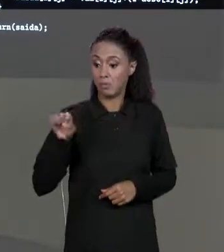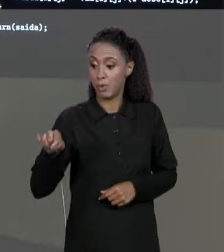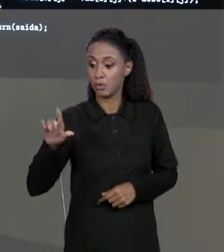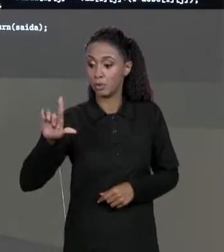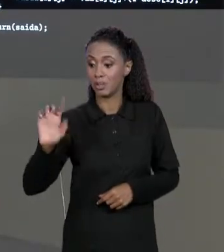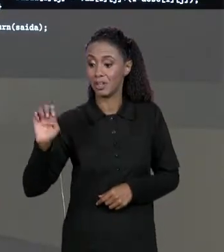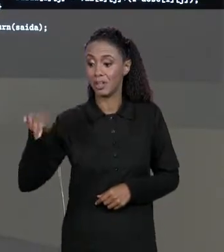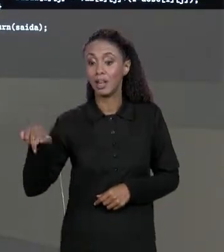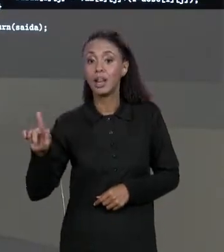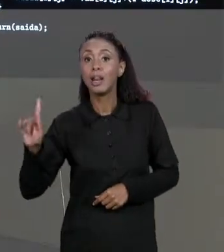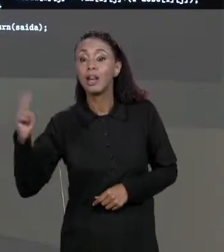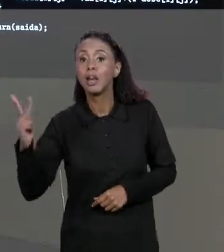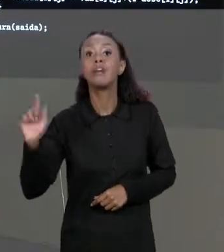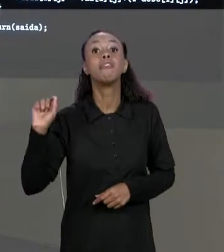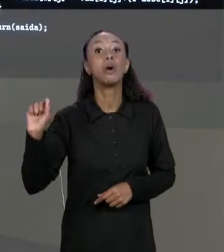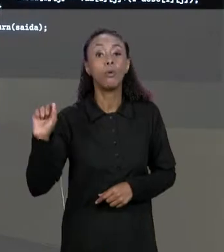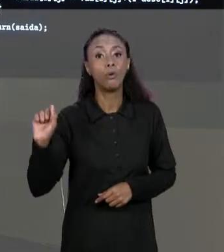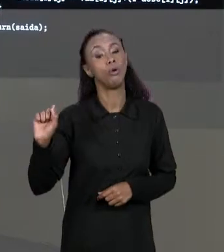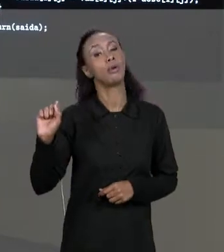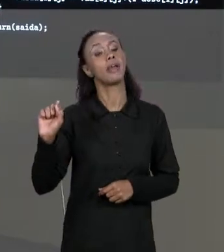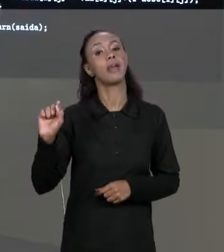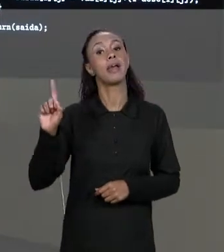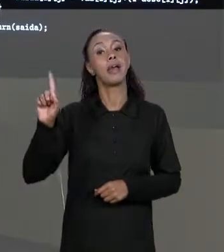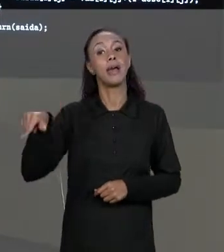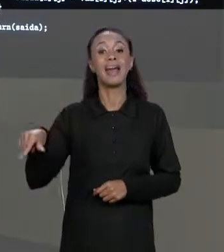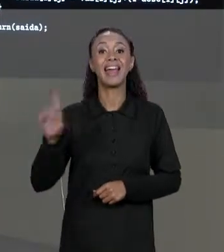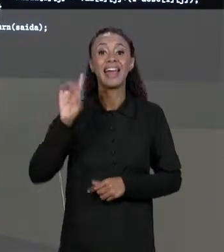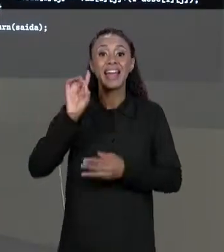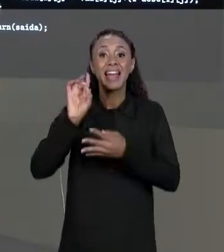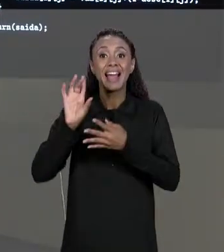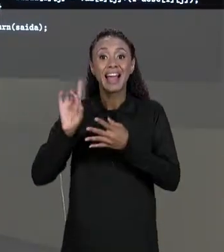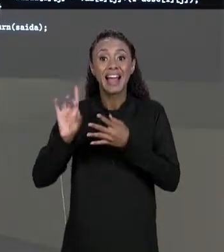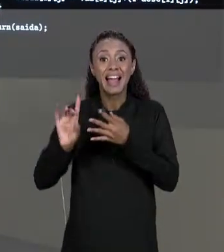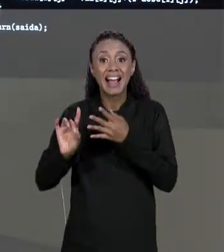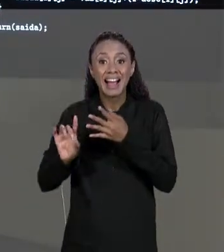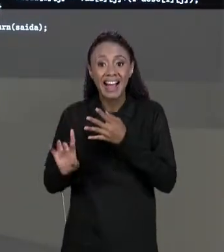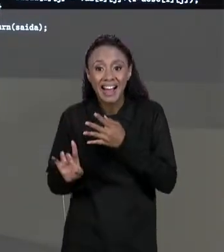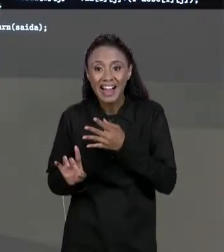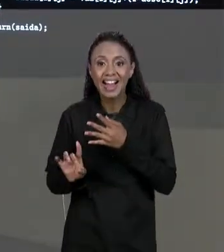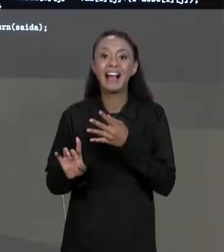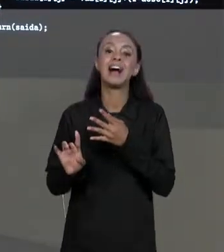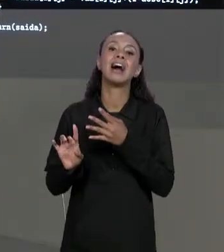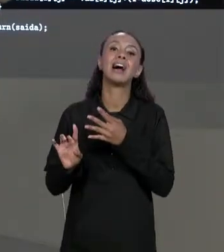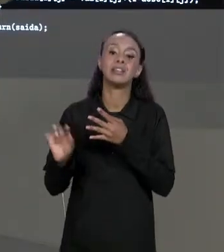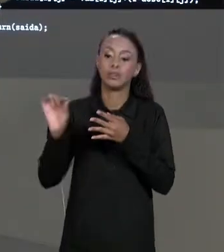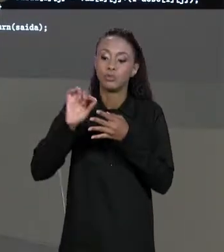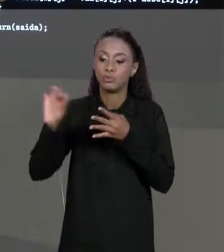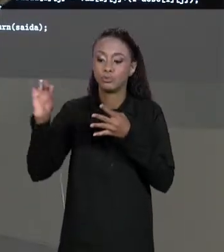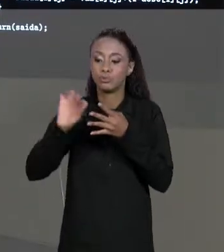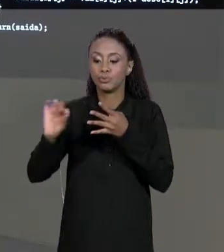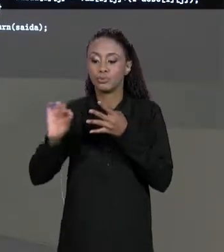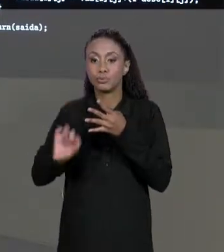DIMENSÃO DE CADA UM DOS ARRANJOS DA NOSSA MATRIZ, OU SEJA, É O NÚMERO DE LINHAS E O NÚMERO DE COLUNAS DA NOSSA